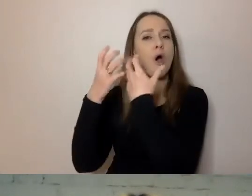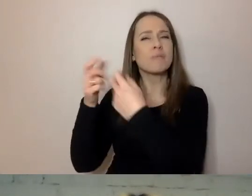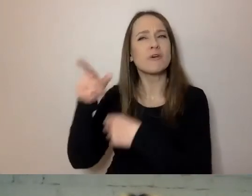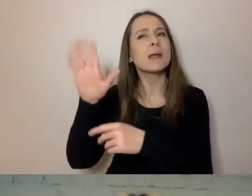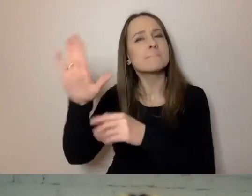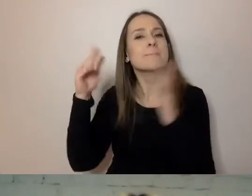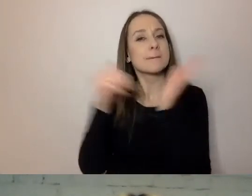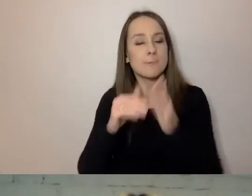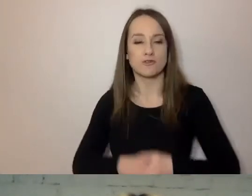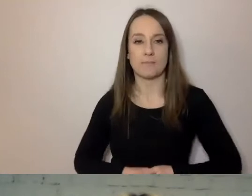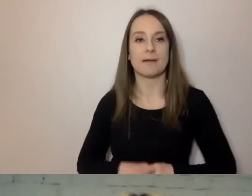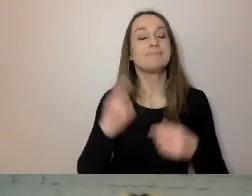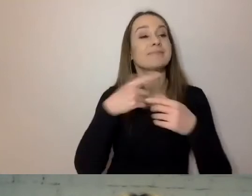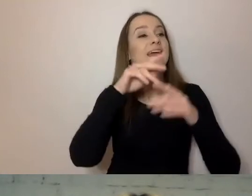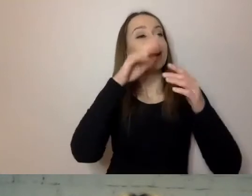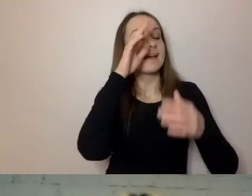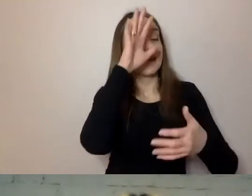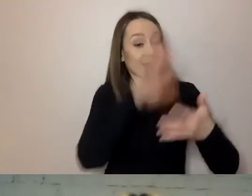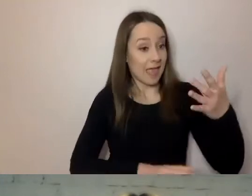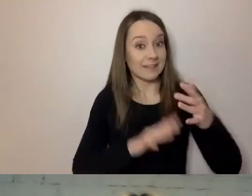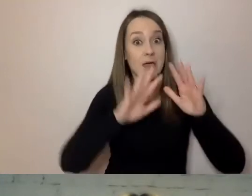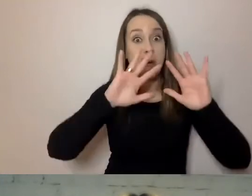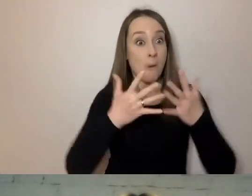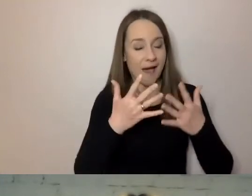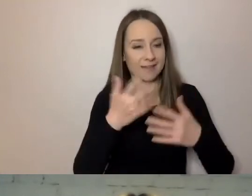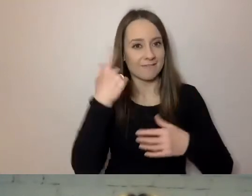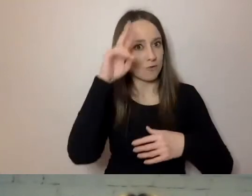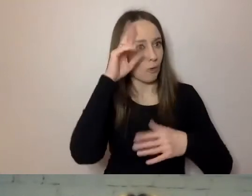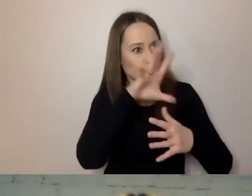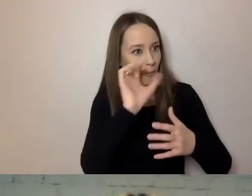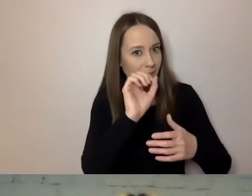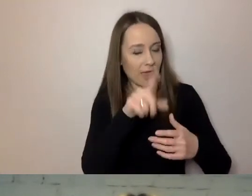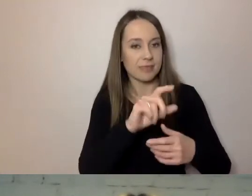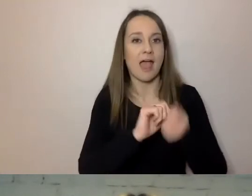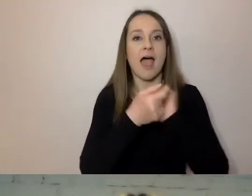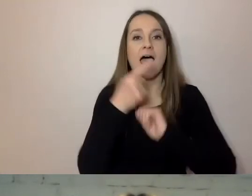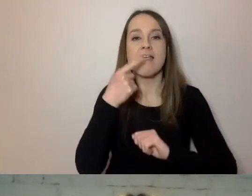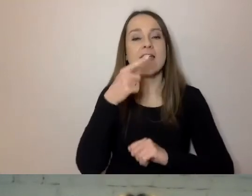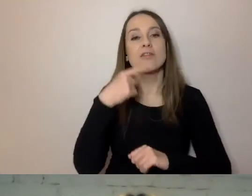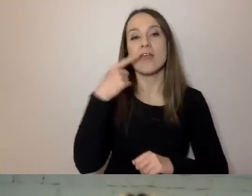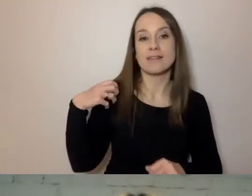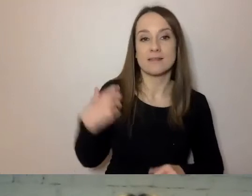w tekście łatwym do zrozumienia, po angielsku Easy-to-Read.